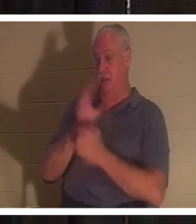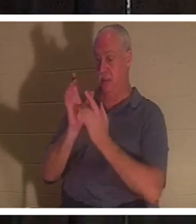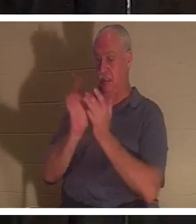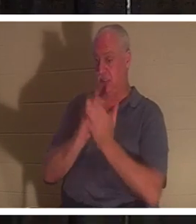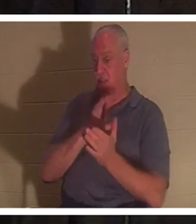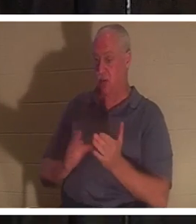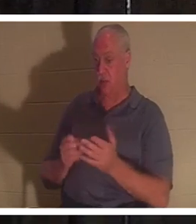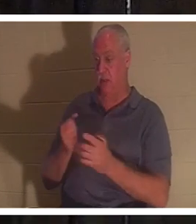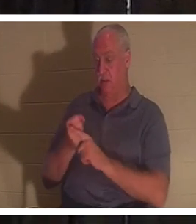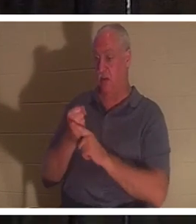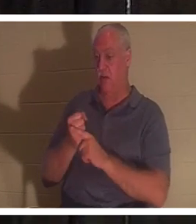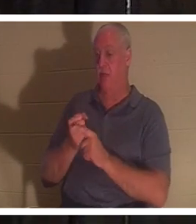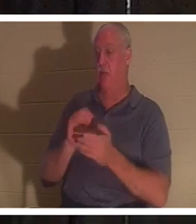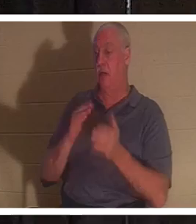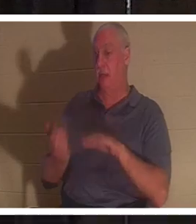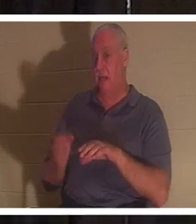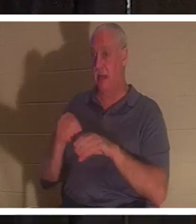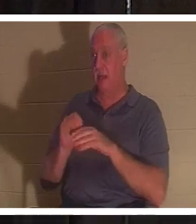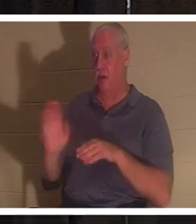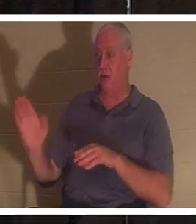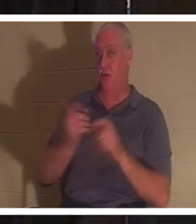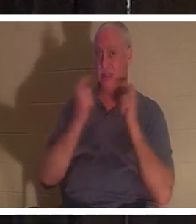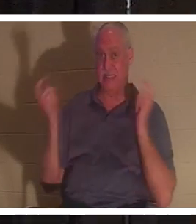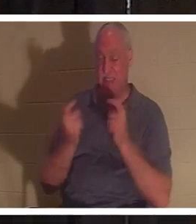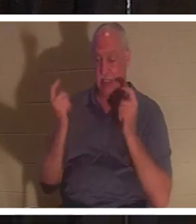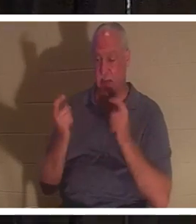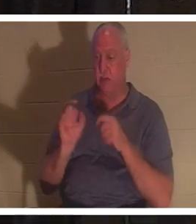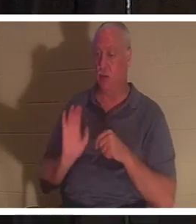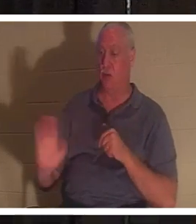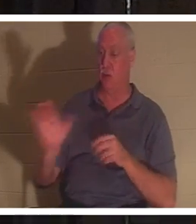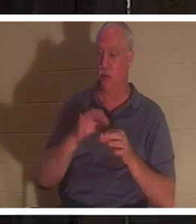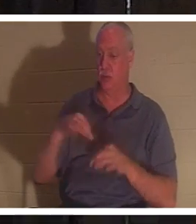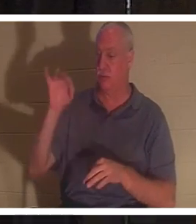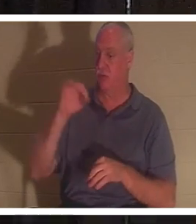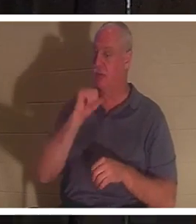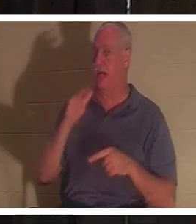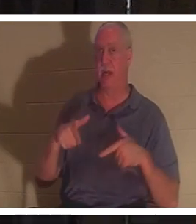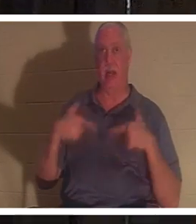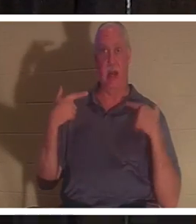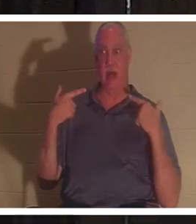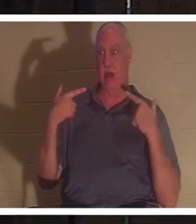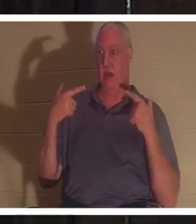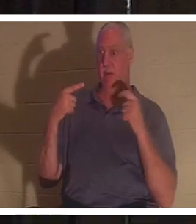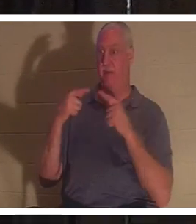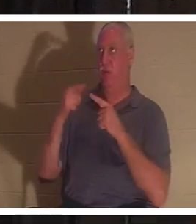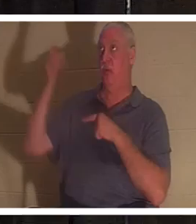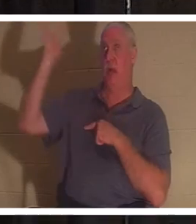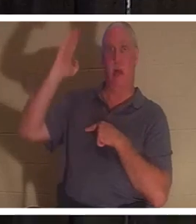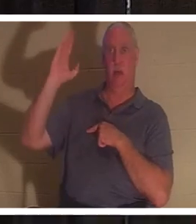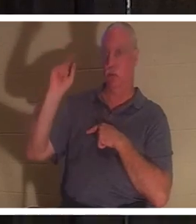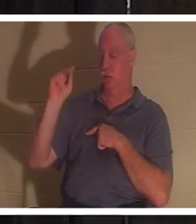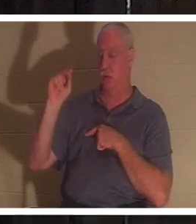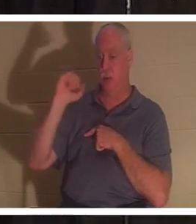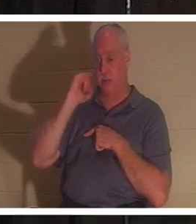, heißt es in der Bibel. Dein Geist war für Gott nicht lebendig, und wenn du für Gott nicht lebendig bist,